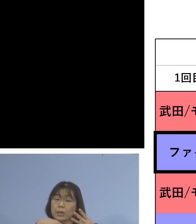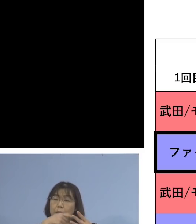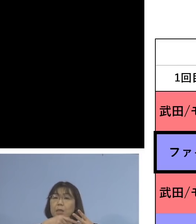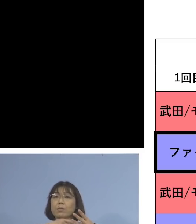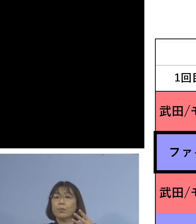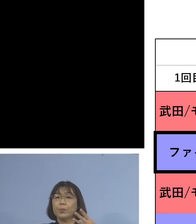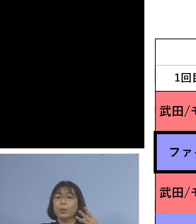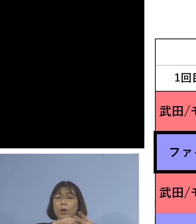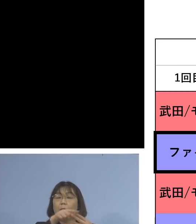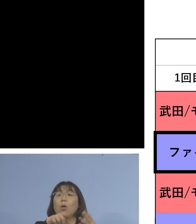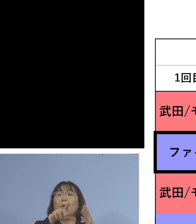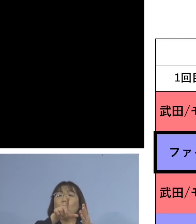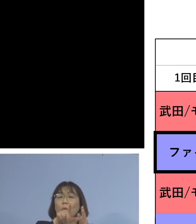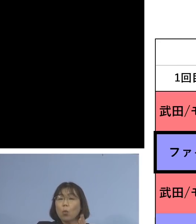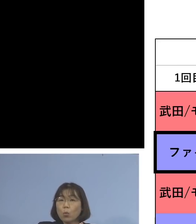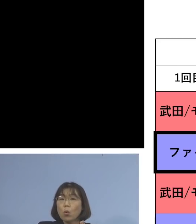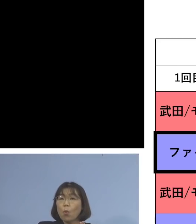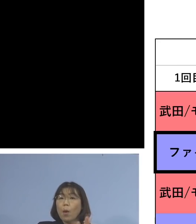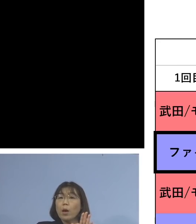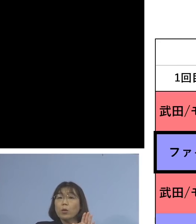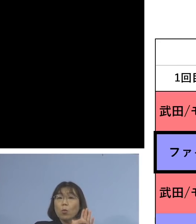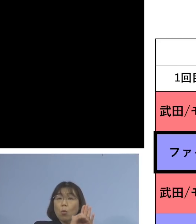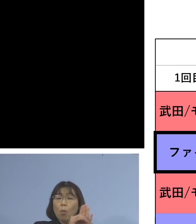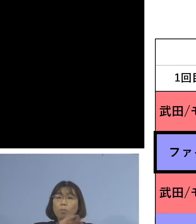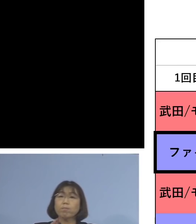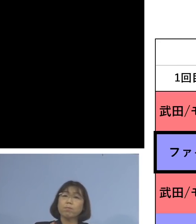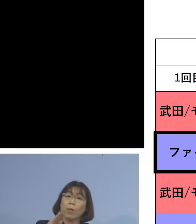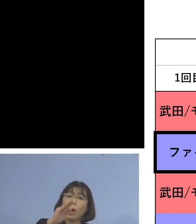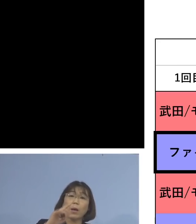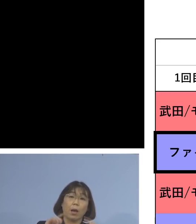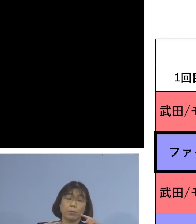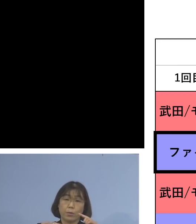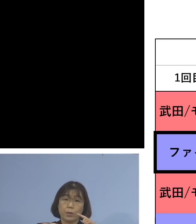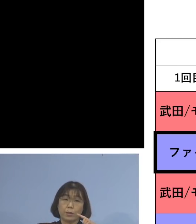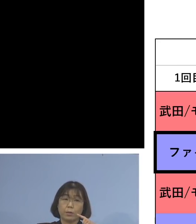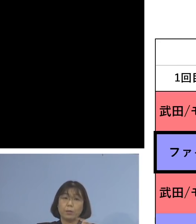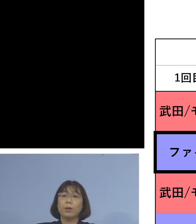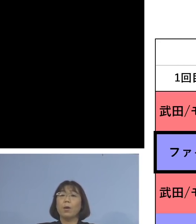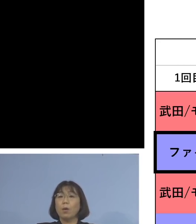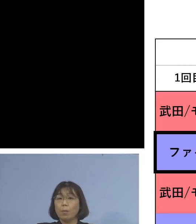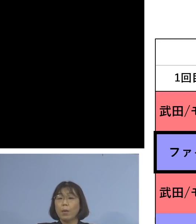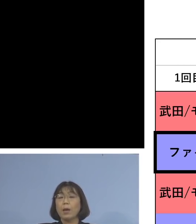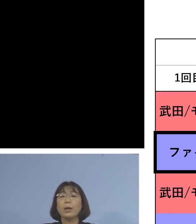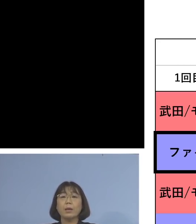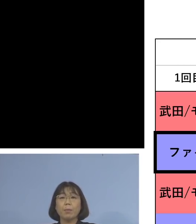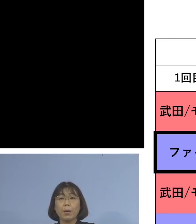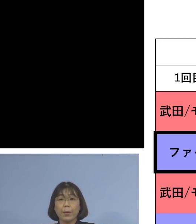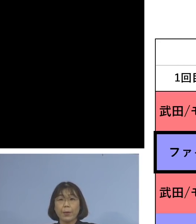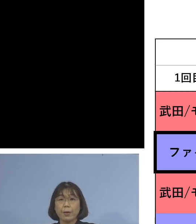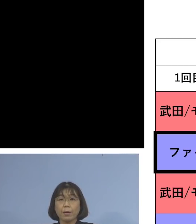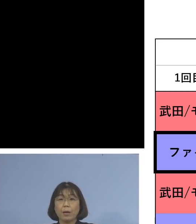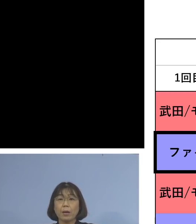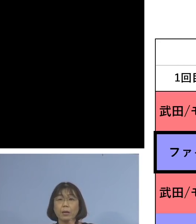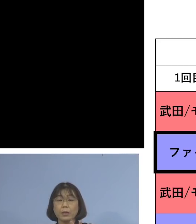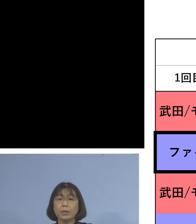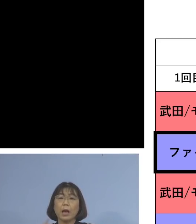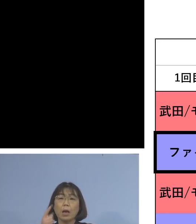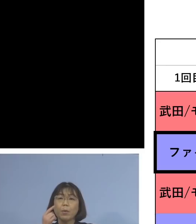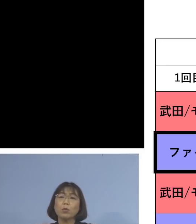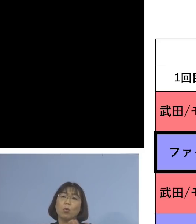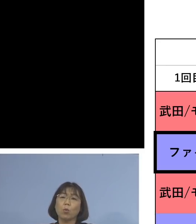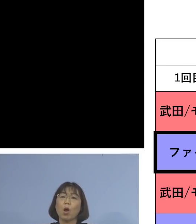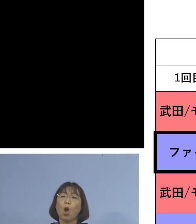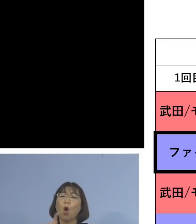この場合の中和抗体の上昇率 これまでの2回に比べて10.2倍